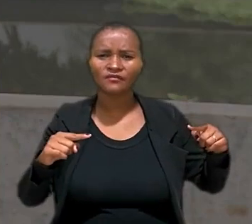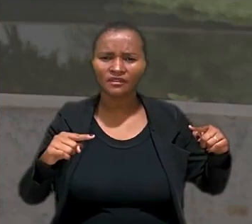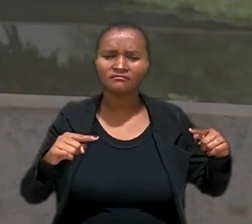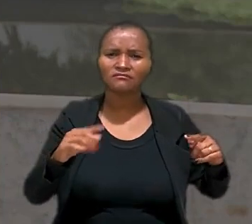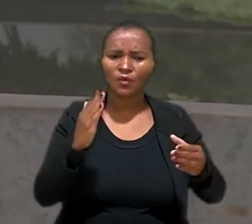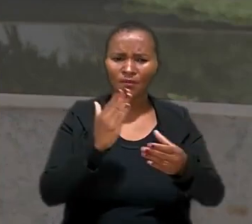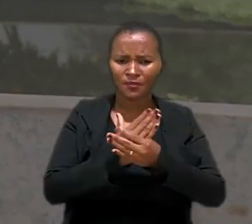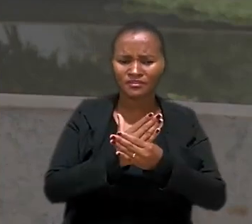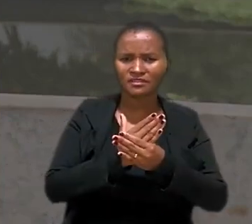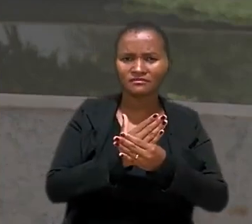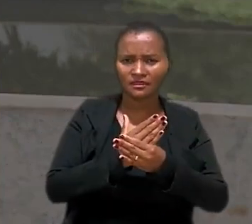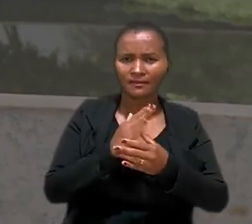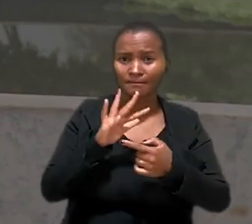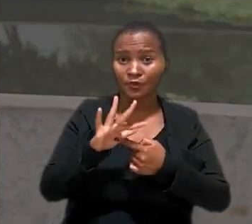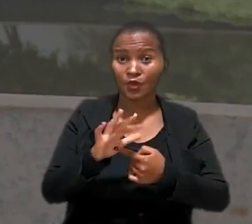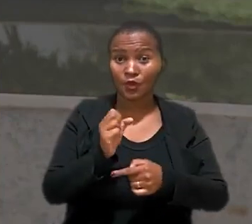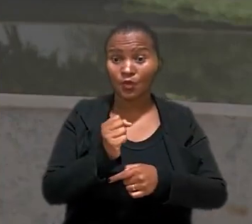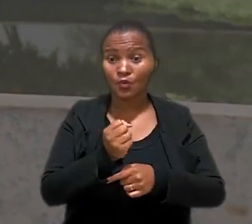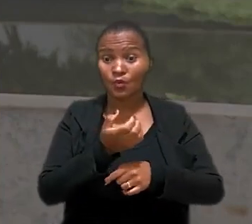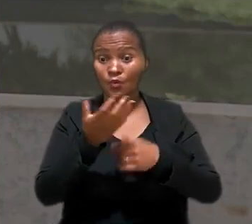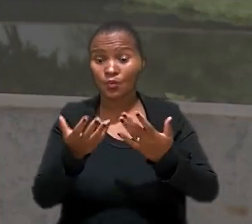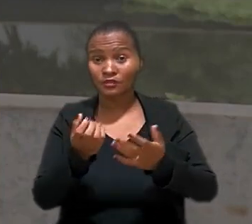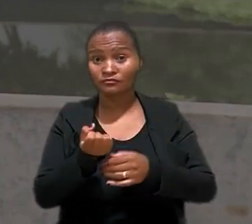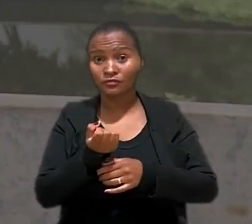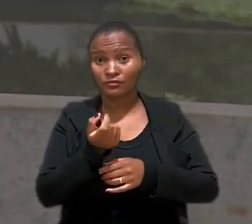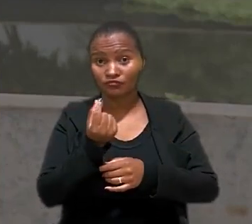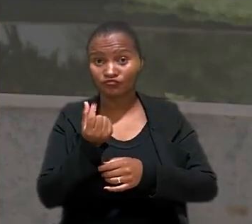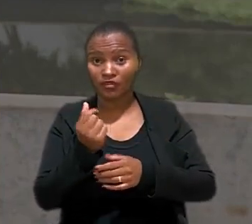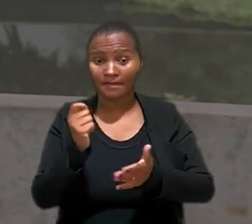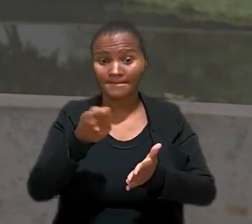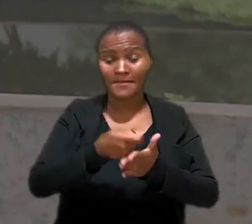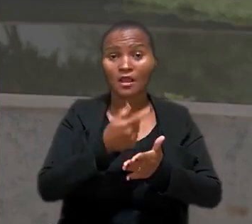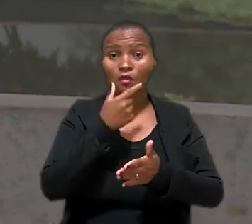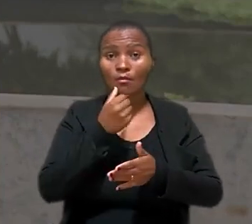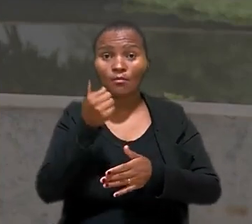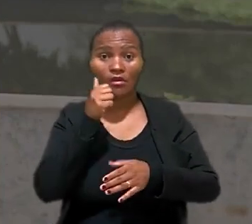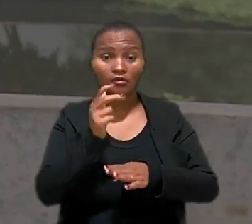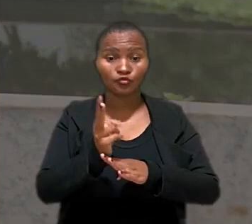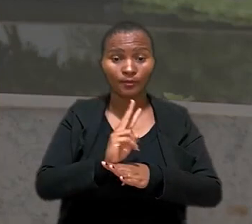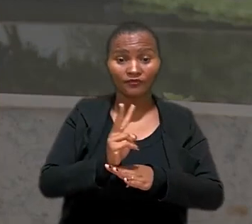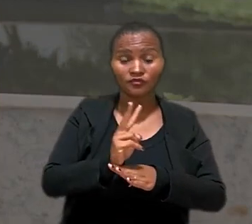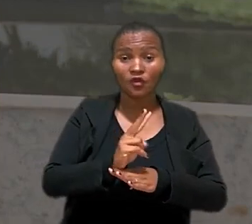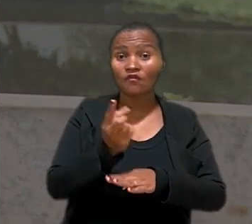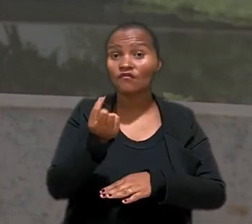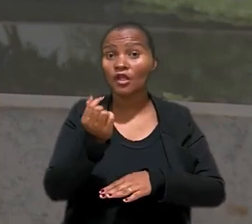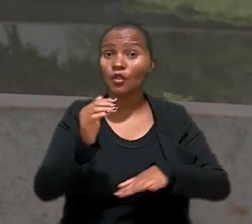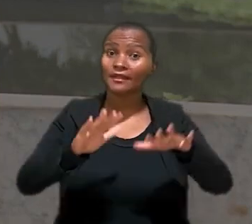com o processo, quando a quantia era paga a uma supervisora ou a um supervisor, o valor dependia do